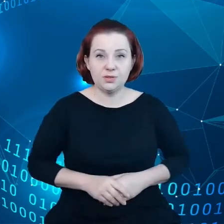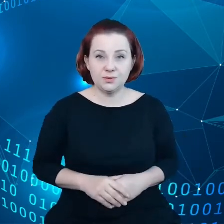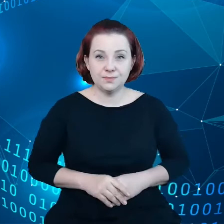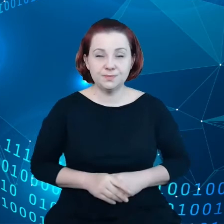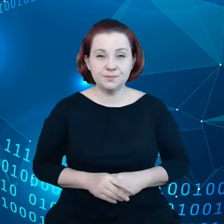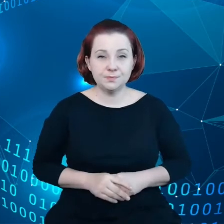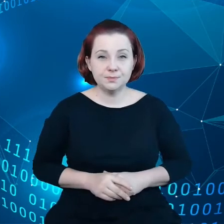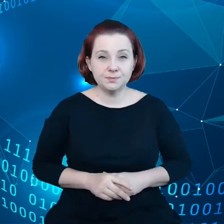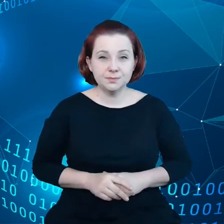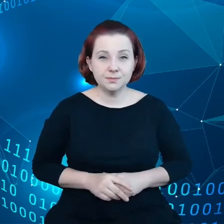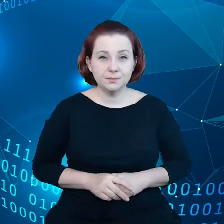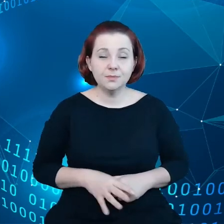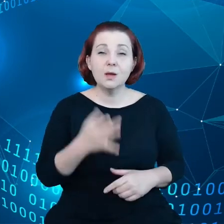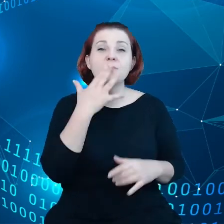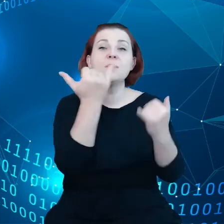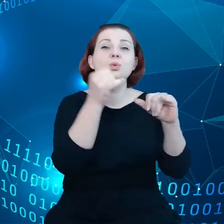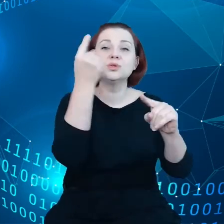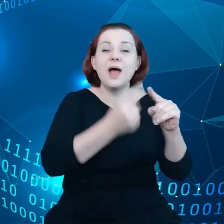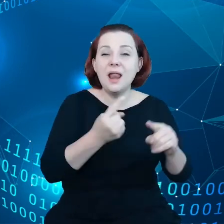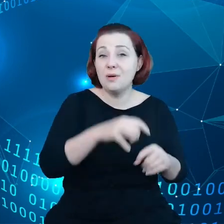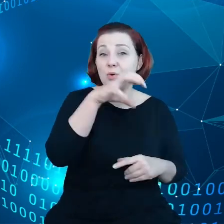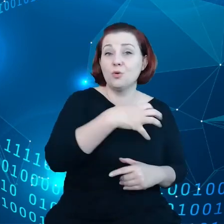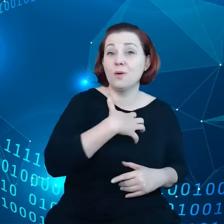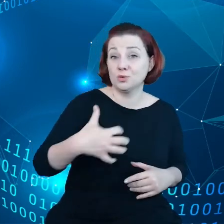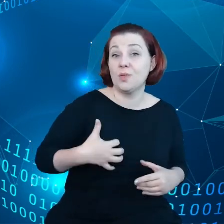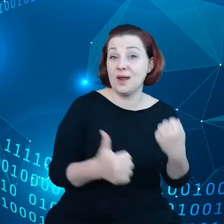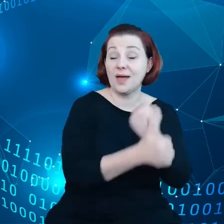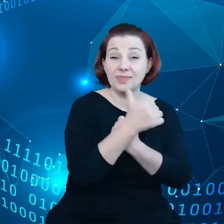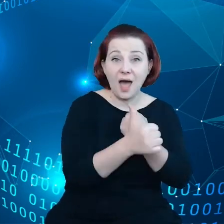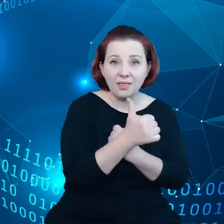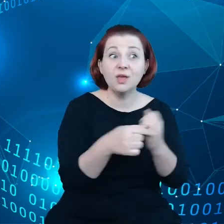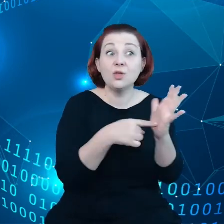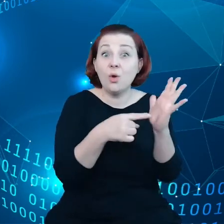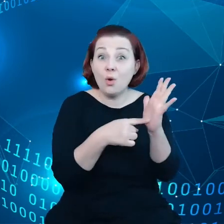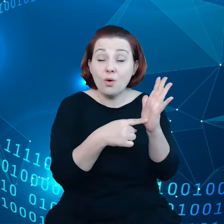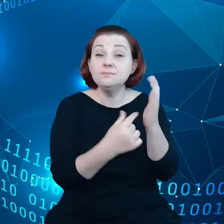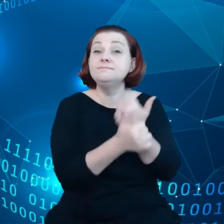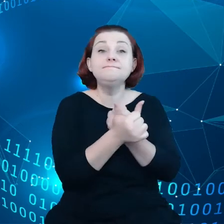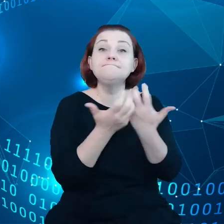Mówimy o różnych czynnikach w gospodarce danych i w tym kontekście chodzi nam oczywiście o przedsiębiorstwa,